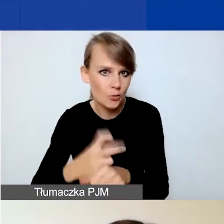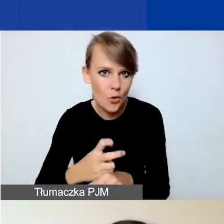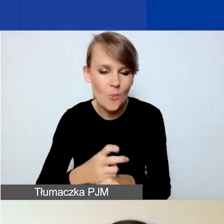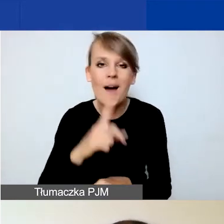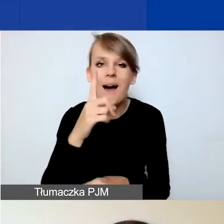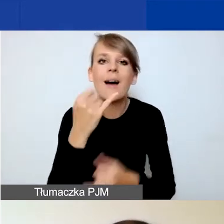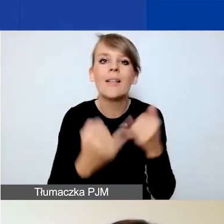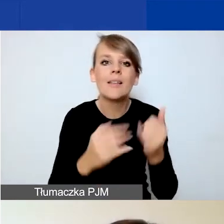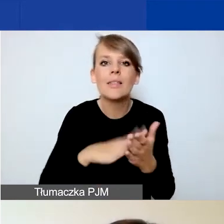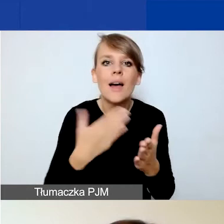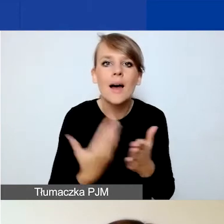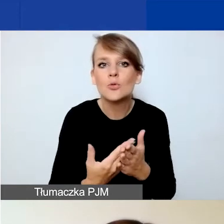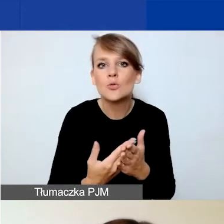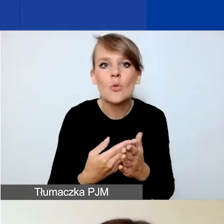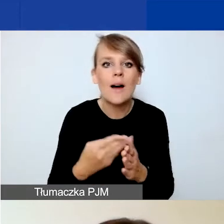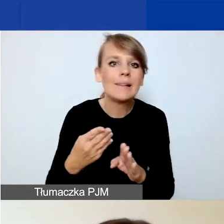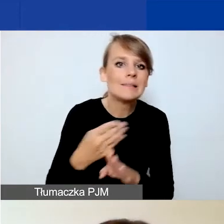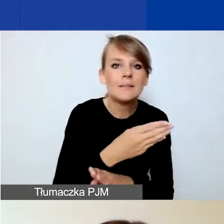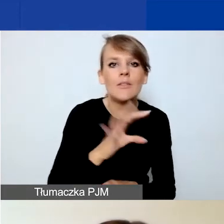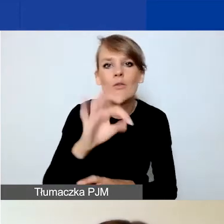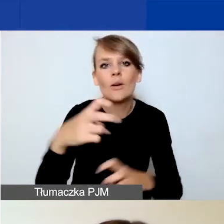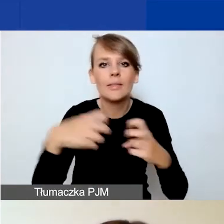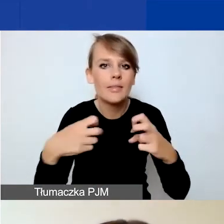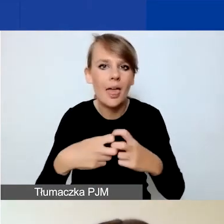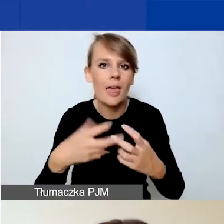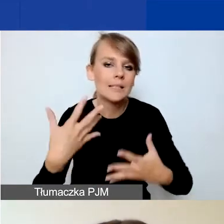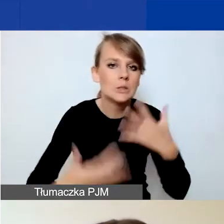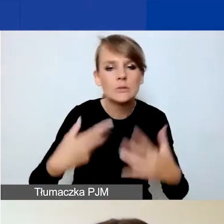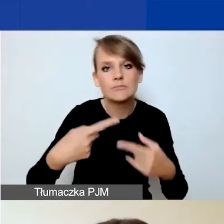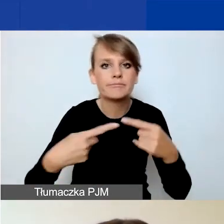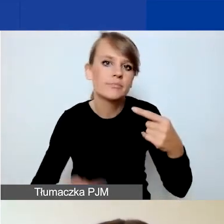państwa łącze internetowe będzie niestabilne, to możecie te dane utracić.